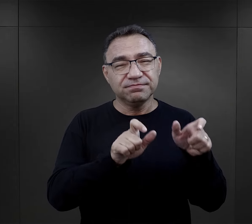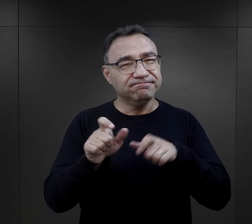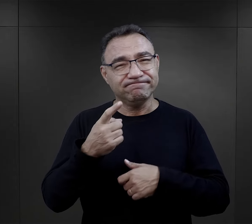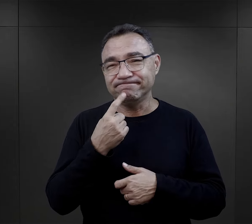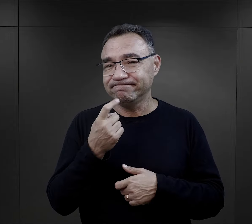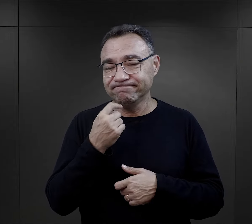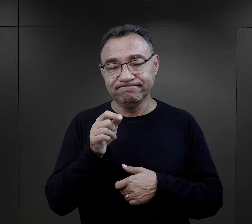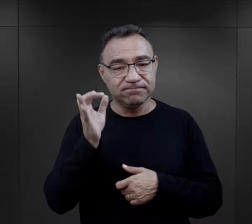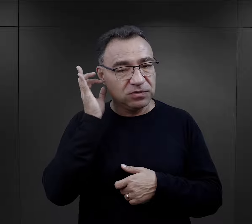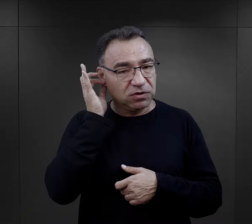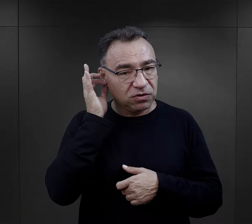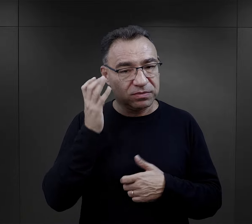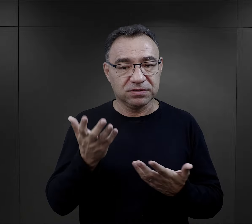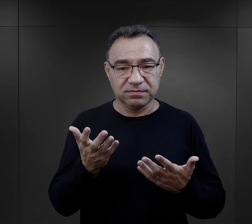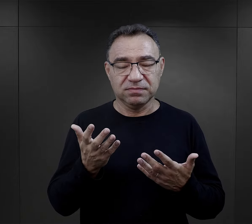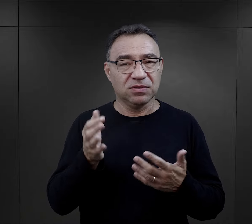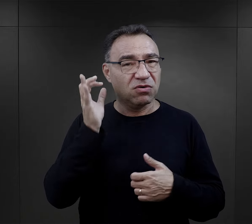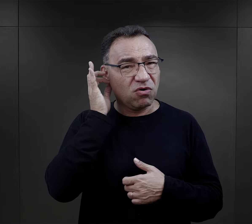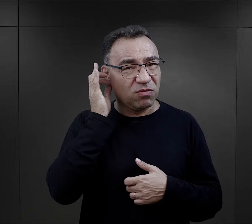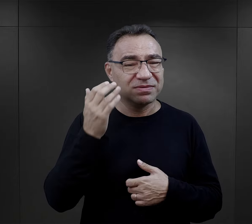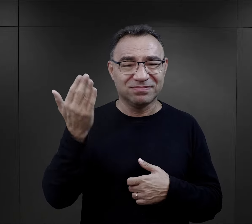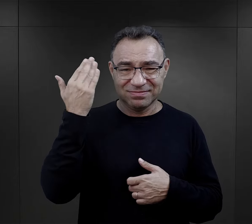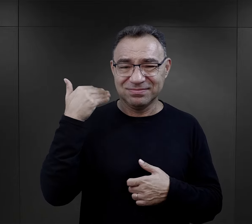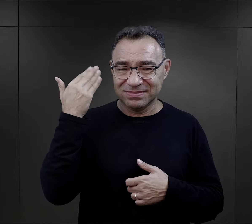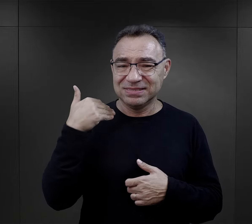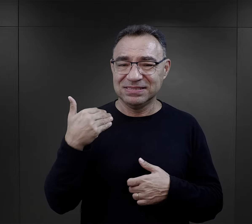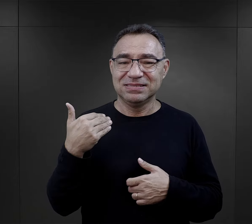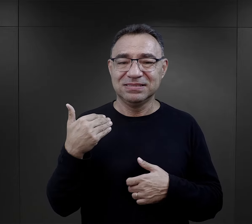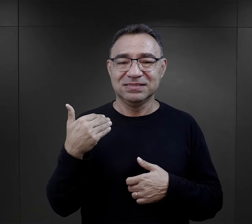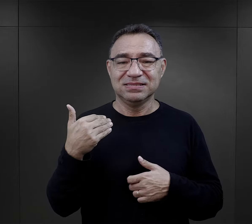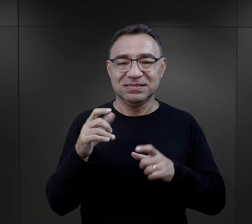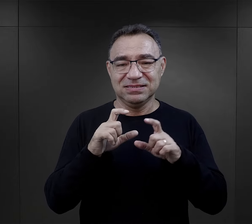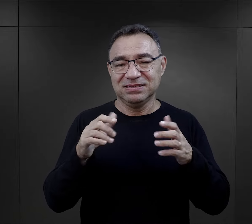niestety takich więźniarek było mało, bo generalnie kobiety wówczas